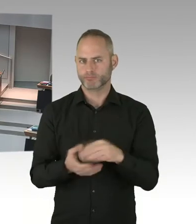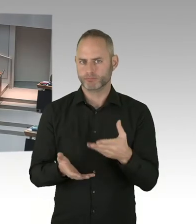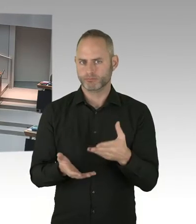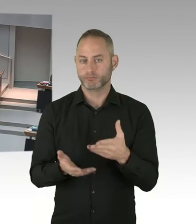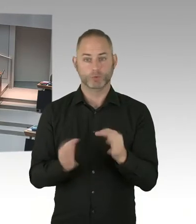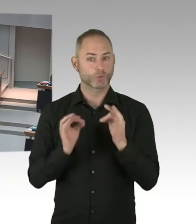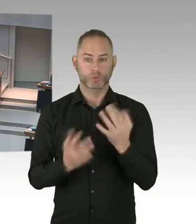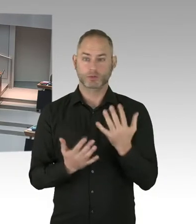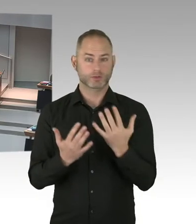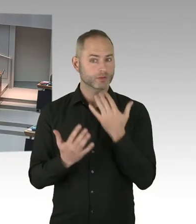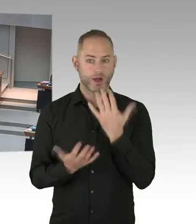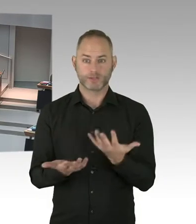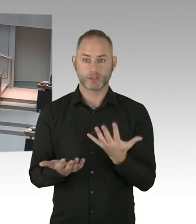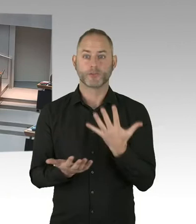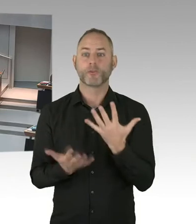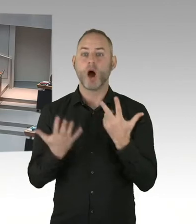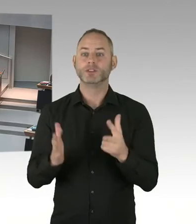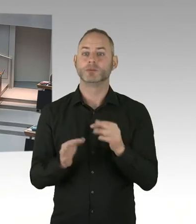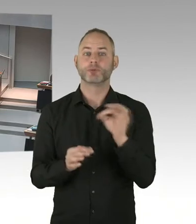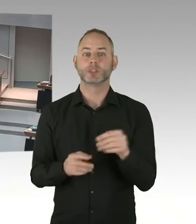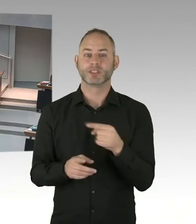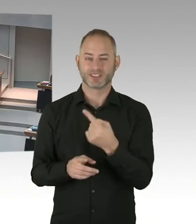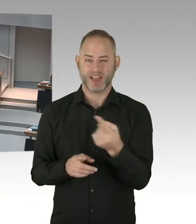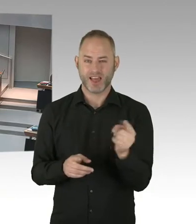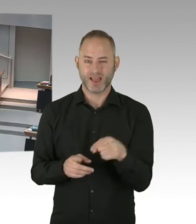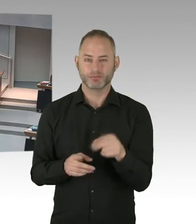dass diese Zahl nicht von alleine kommen, sondern das ist die Initiative Fast-Track Cities